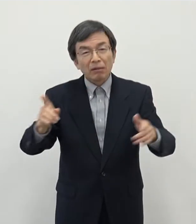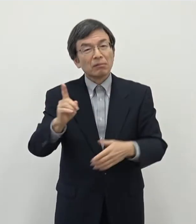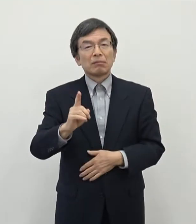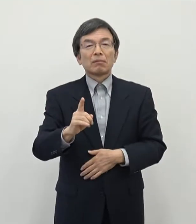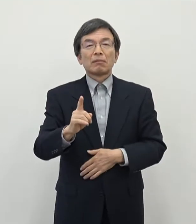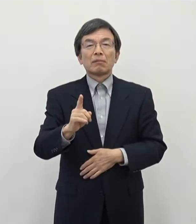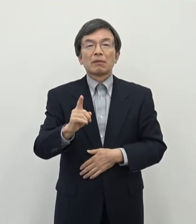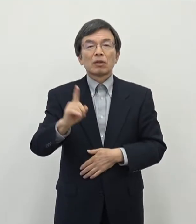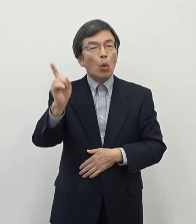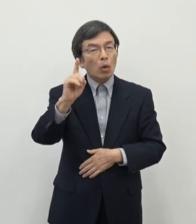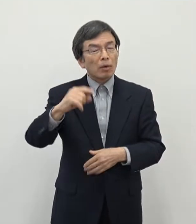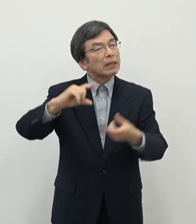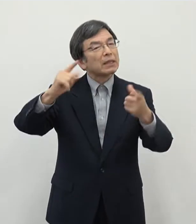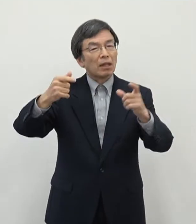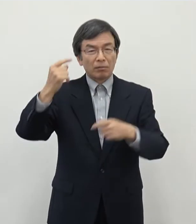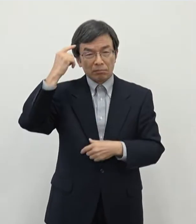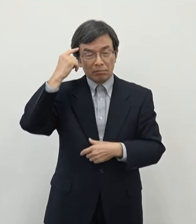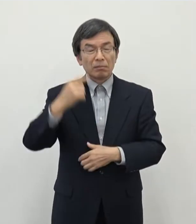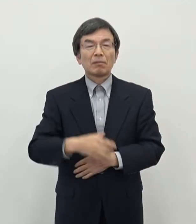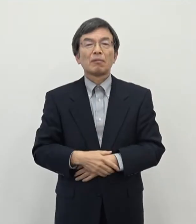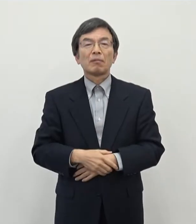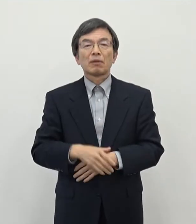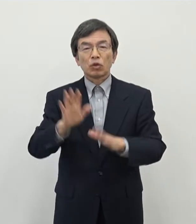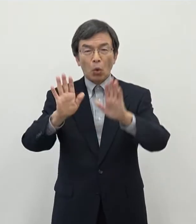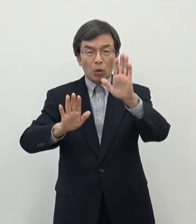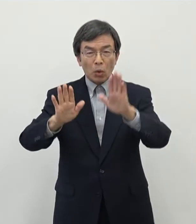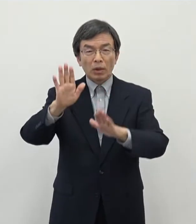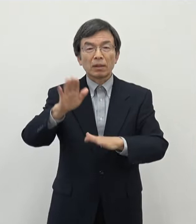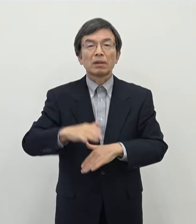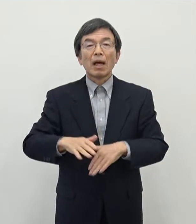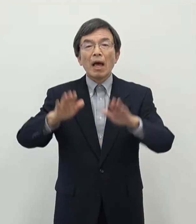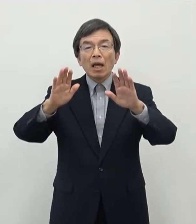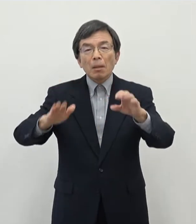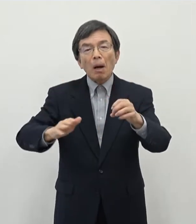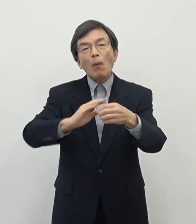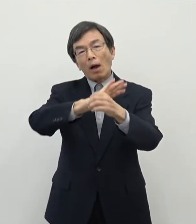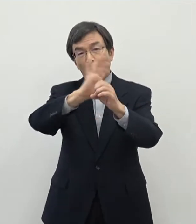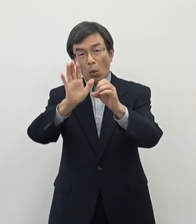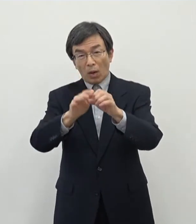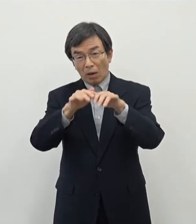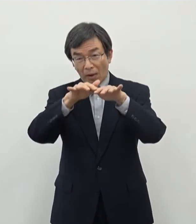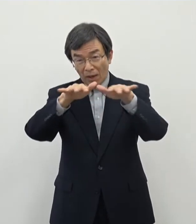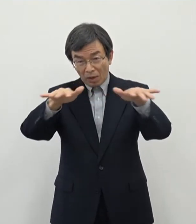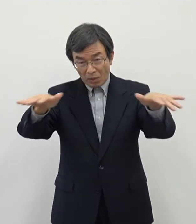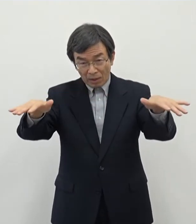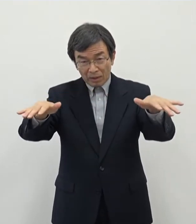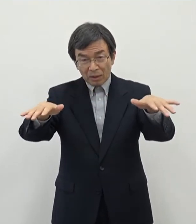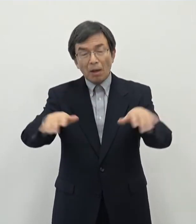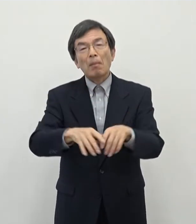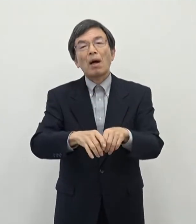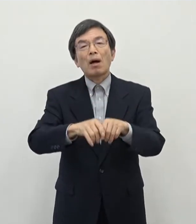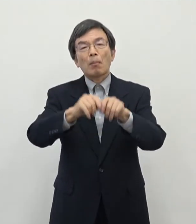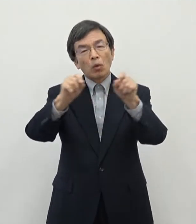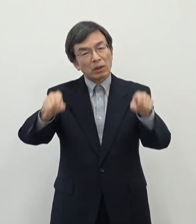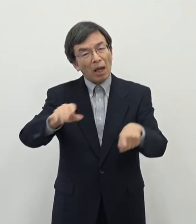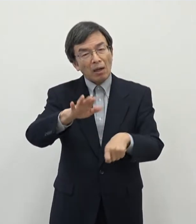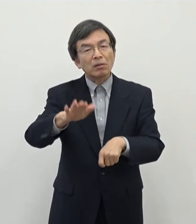決してそうではないという状況であります 今はちょっとのコロナの影響もありますので